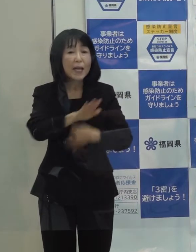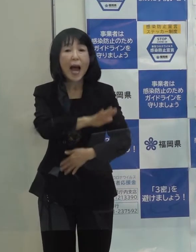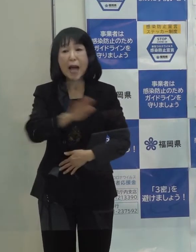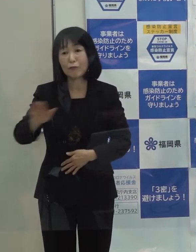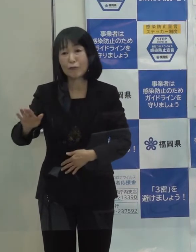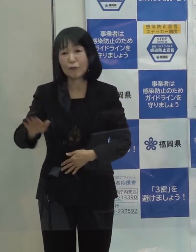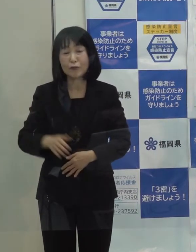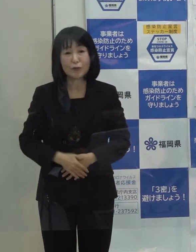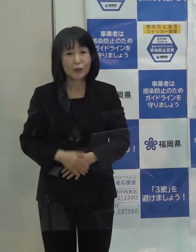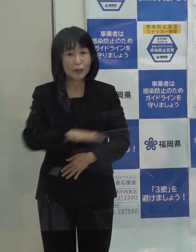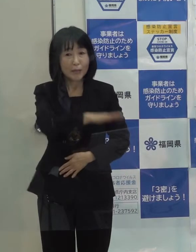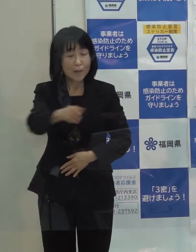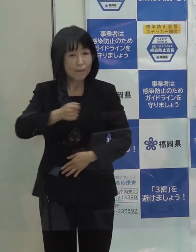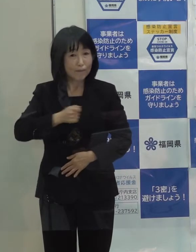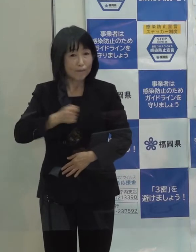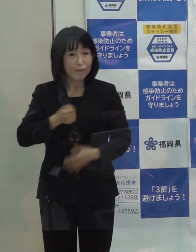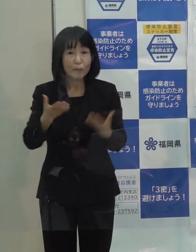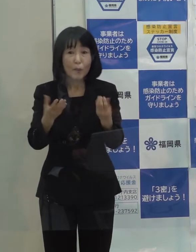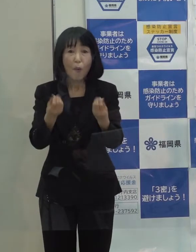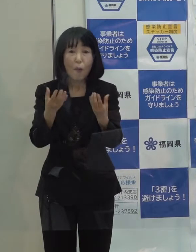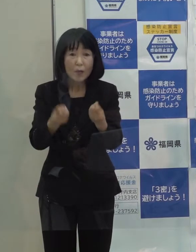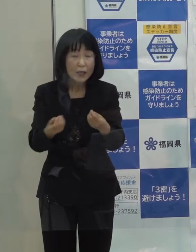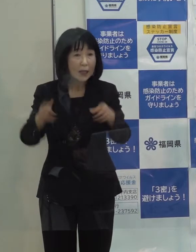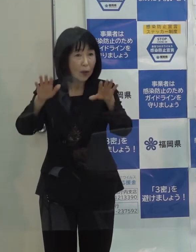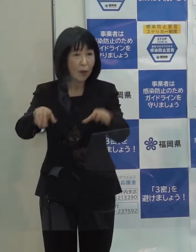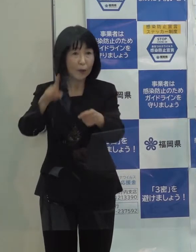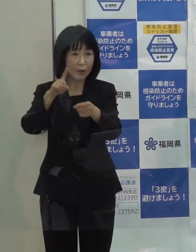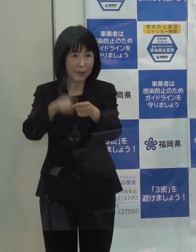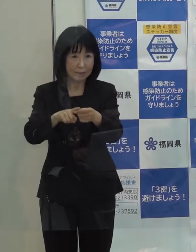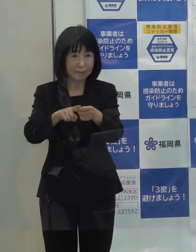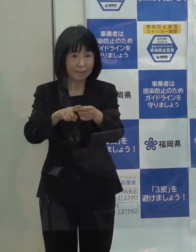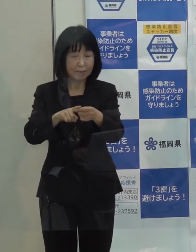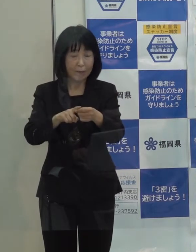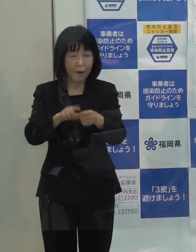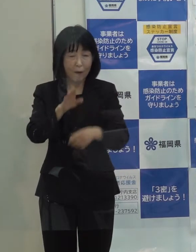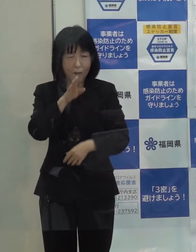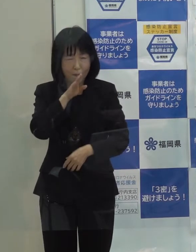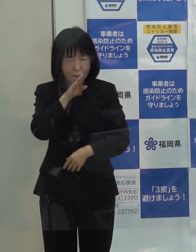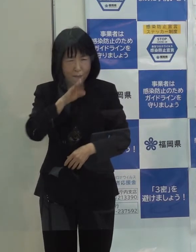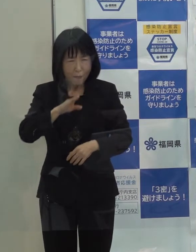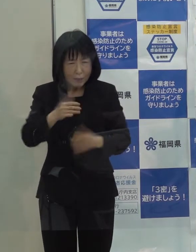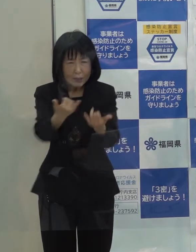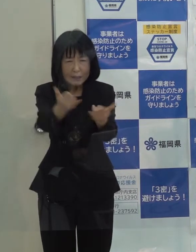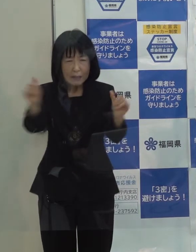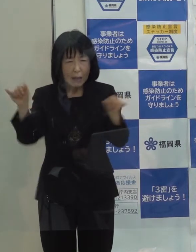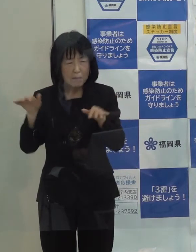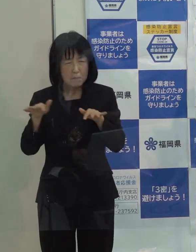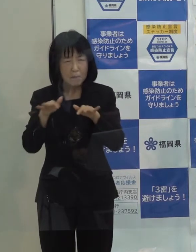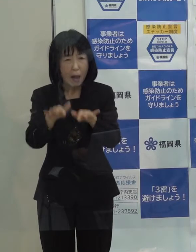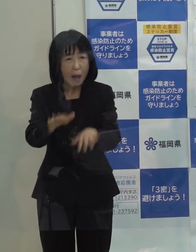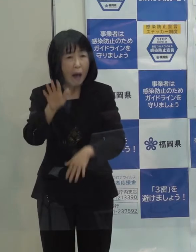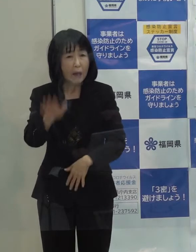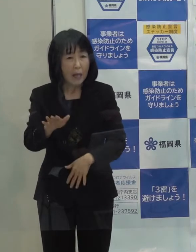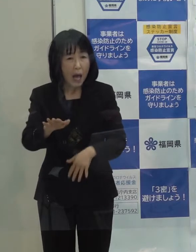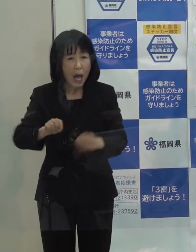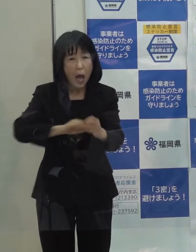御承知のとおり 今年は世の中に本当に大きな影響を与えた出来事である新型コロナウイルス